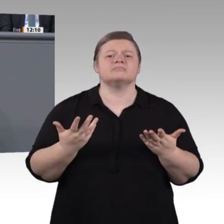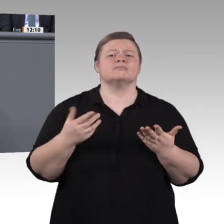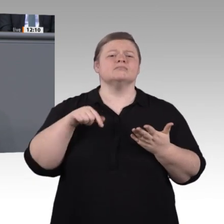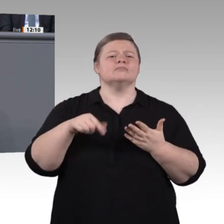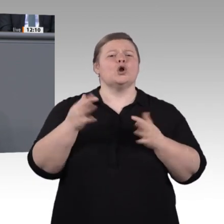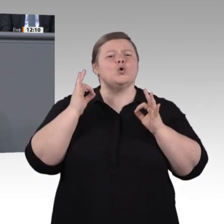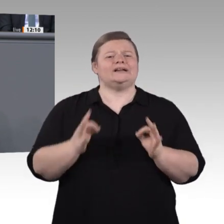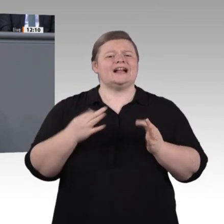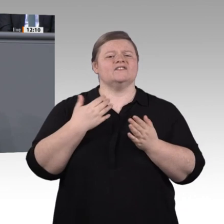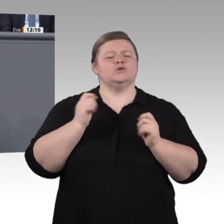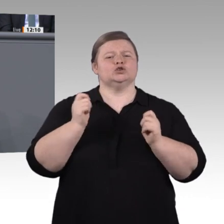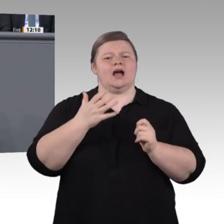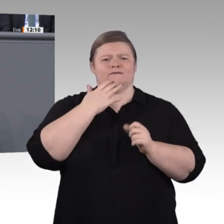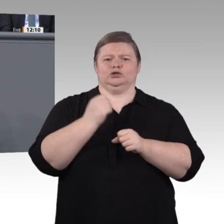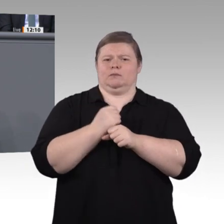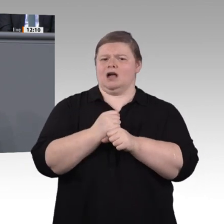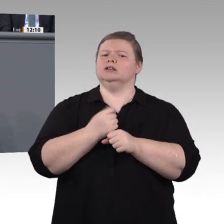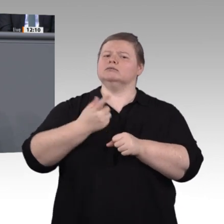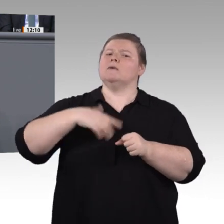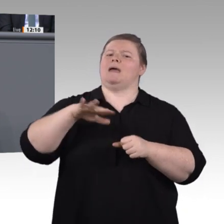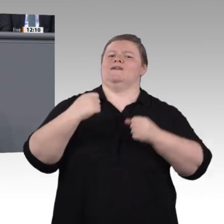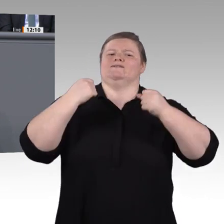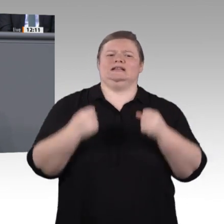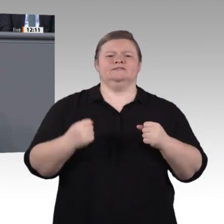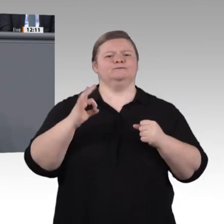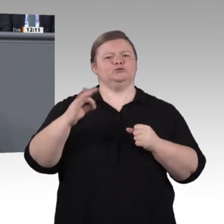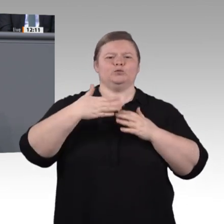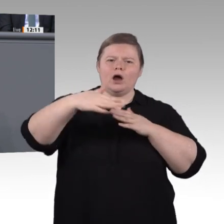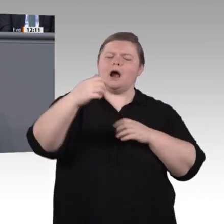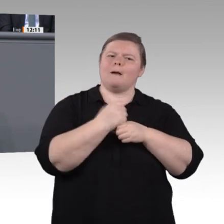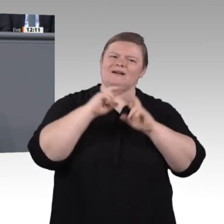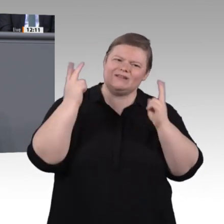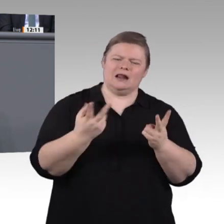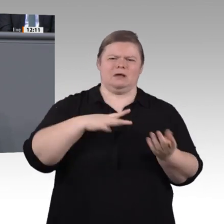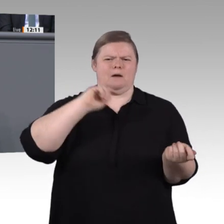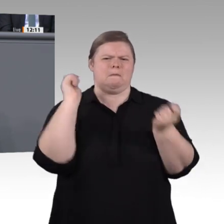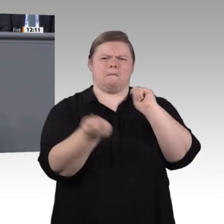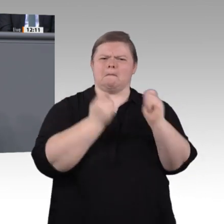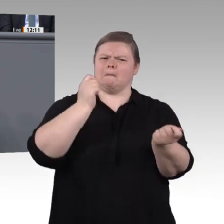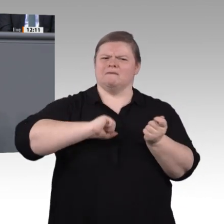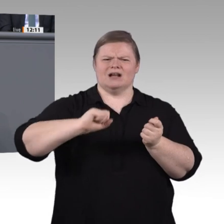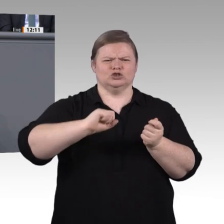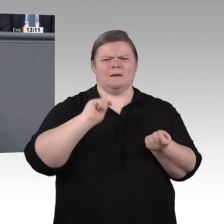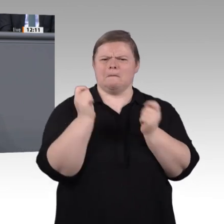Lehrerausbildung? Wie muss Berufsorientierung aussehen? Wie gehen wir mit nonformalen Kompetenzen um, wie mit jungen Menschen ohne Abschluss?